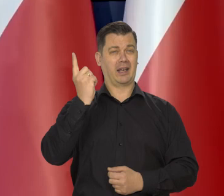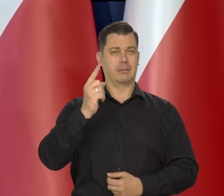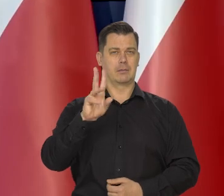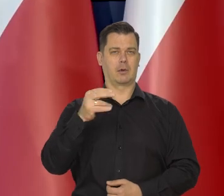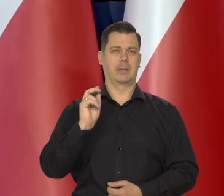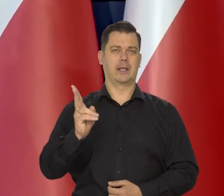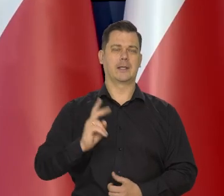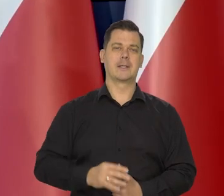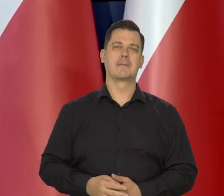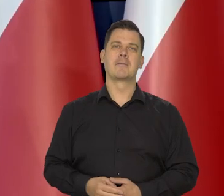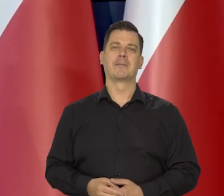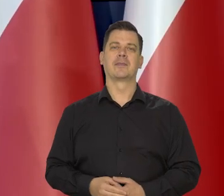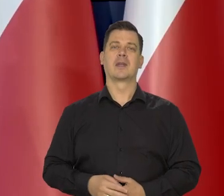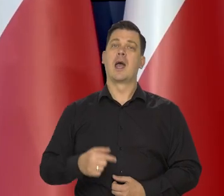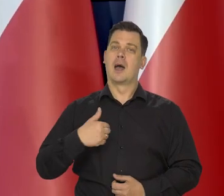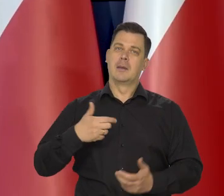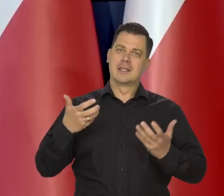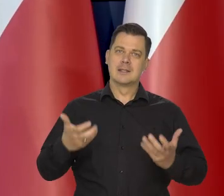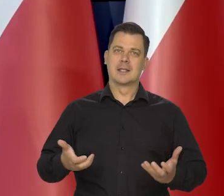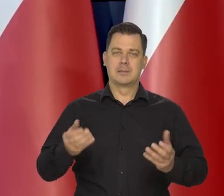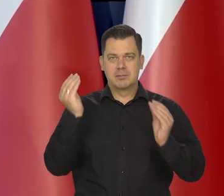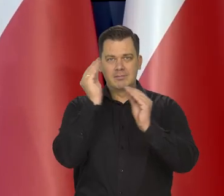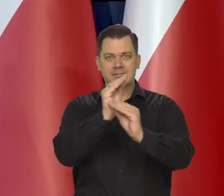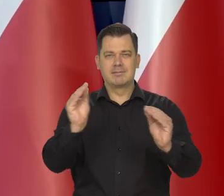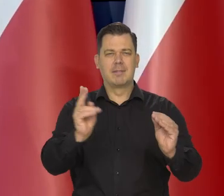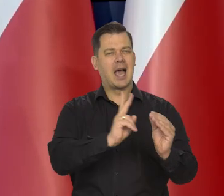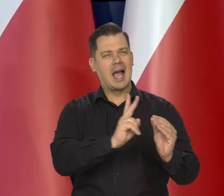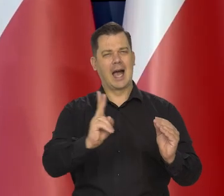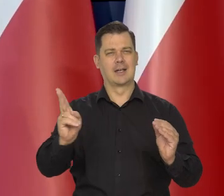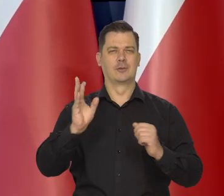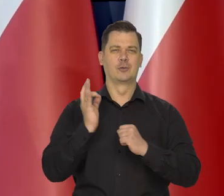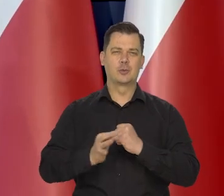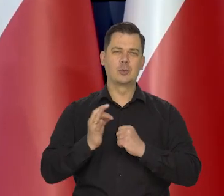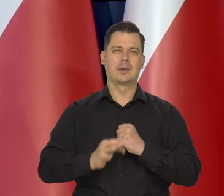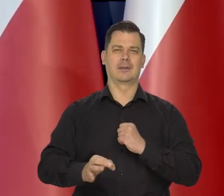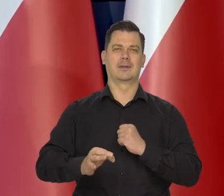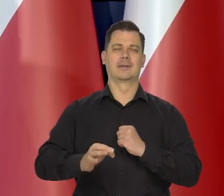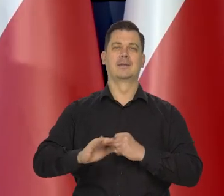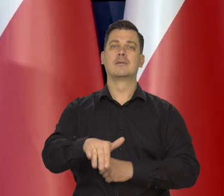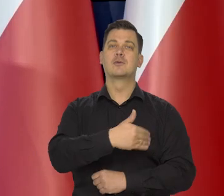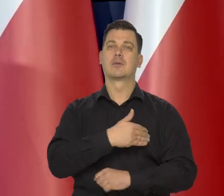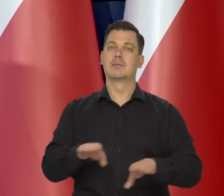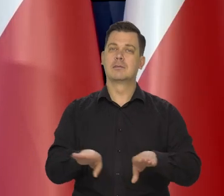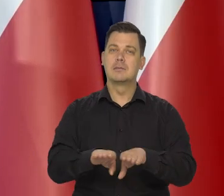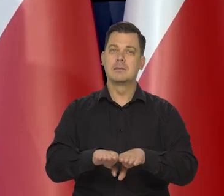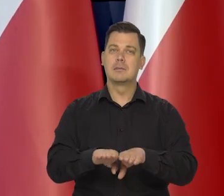My chcemy, żeby każdy student i każdy uczeń szkoły podstawowej wiedział też,